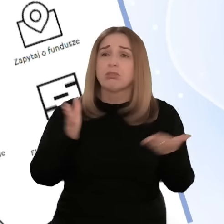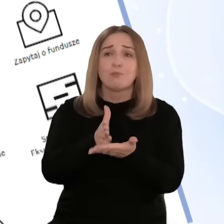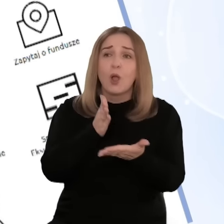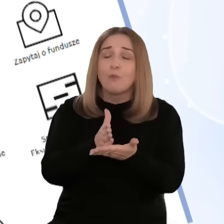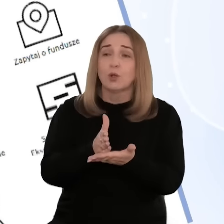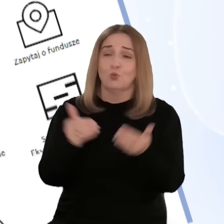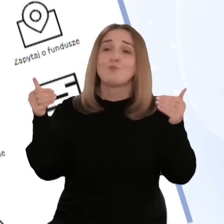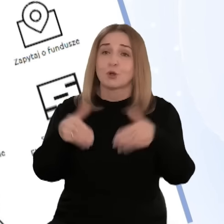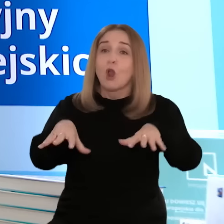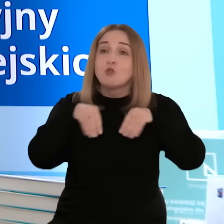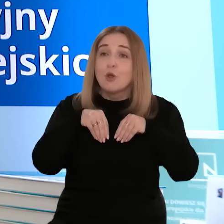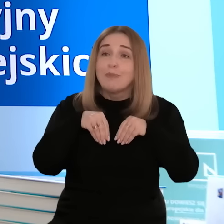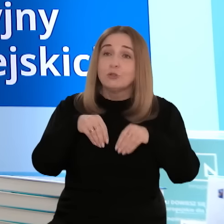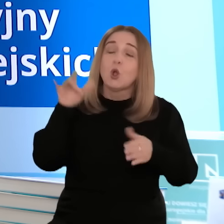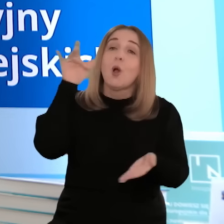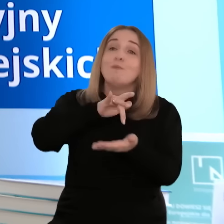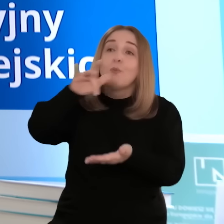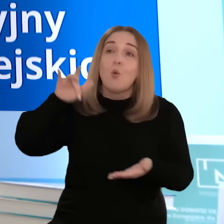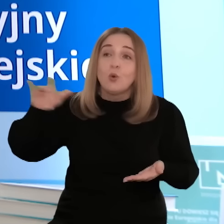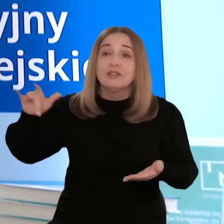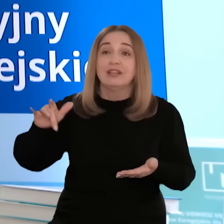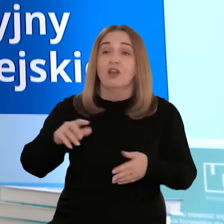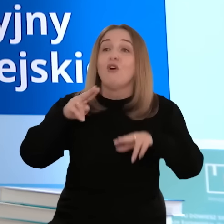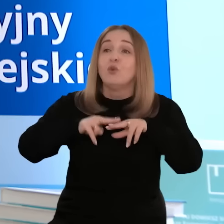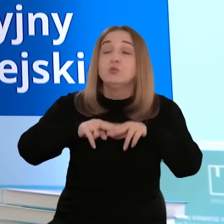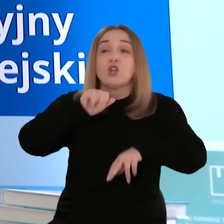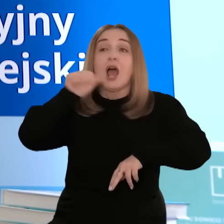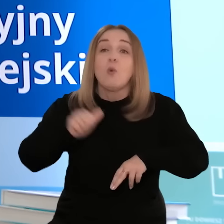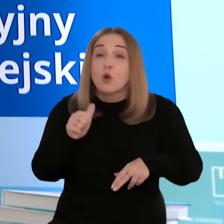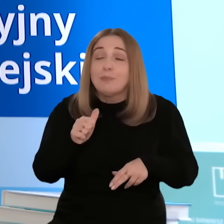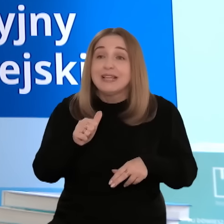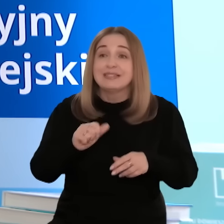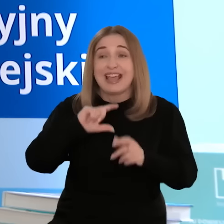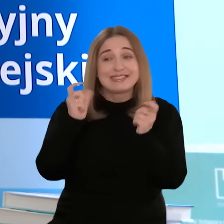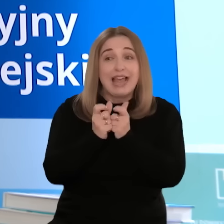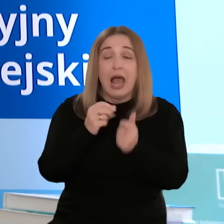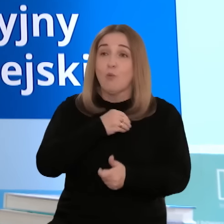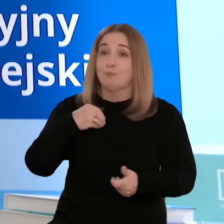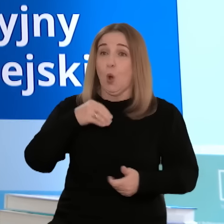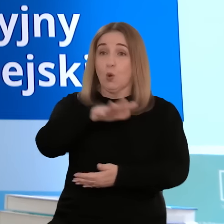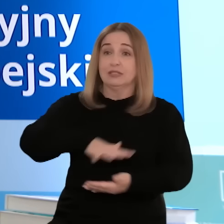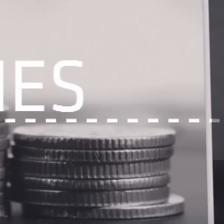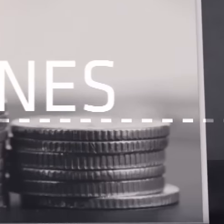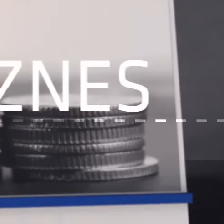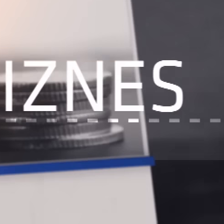Całkowicie bezpłatną pomoc można uzyskać w punktach informacyjnych Funduszy Europejskich w całym kraju.